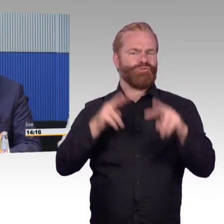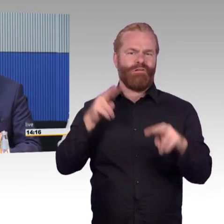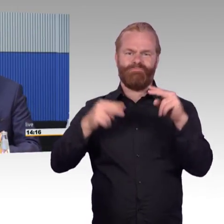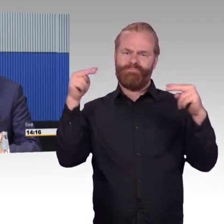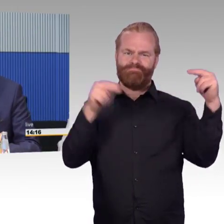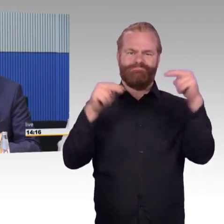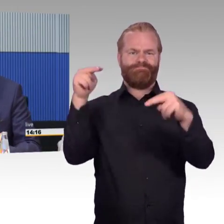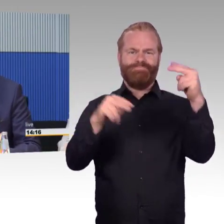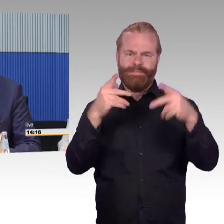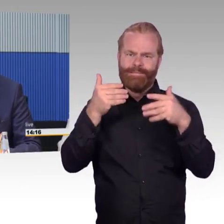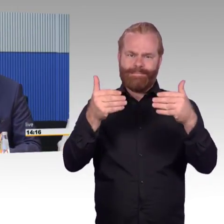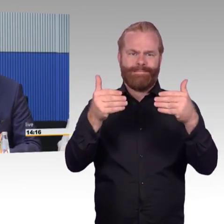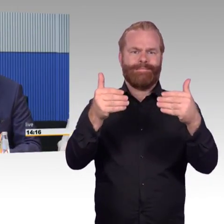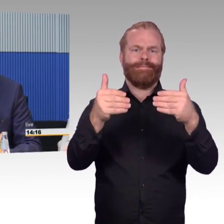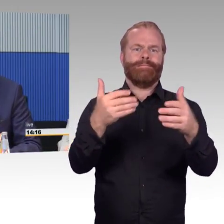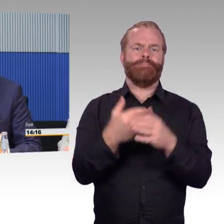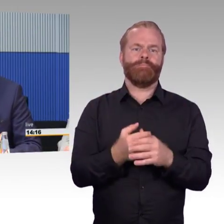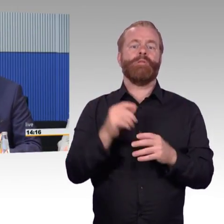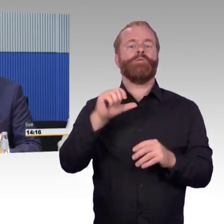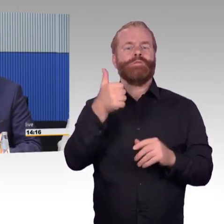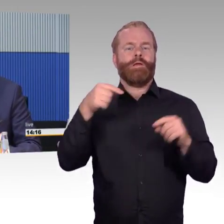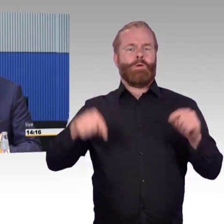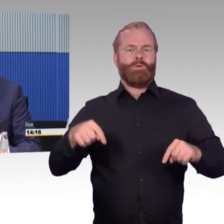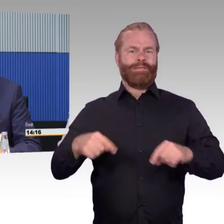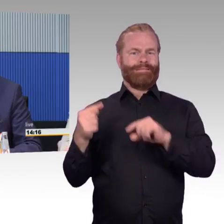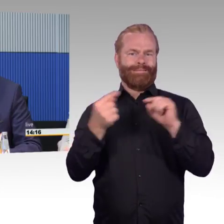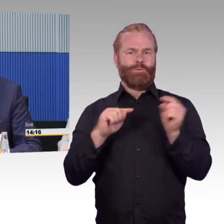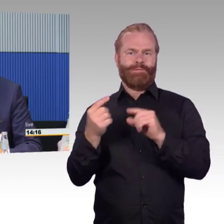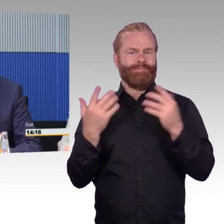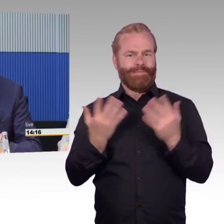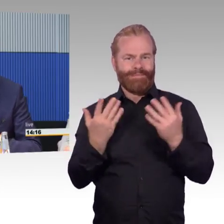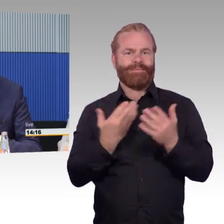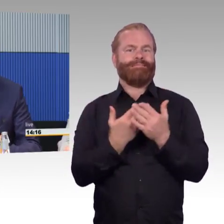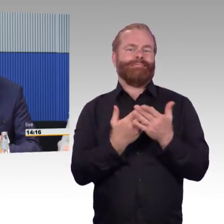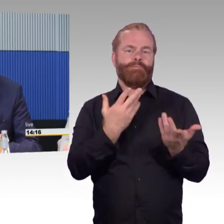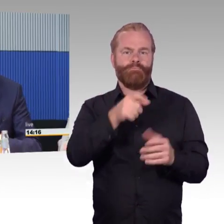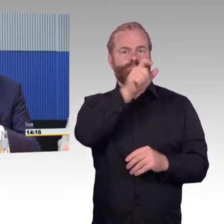den Ausbau öffentlichen Nahverkehrs wollen wir fördern und jede Zugangsbarriere, jede Stufe,